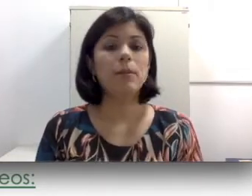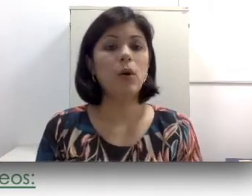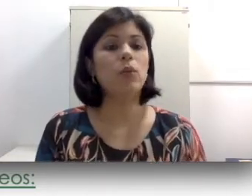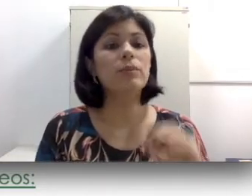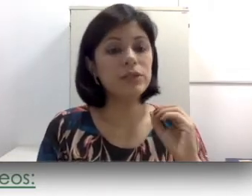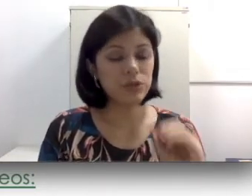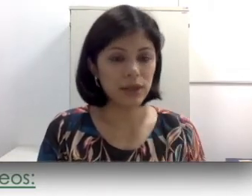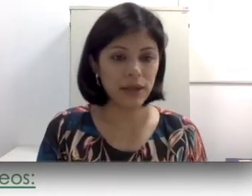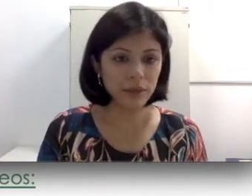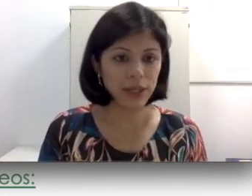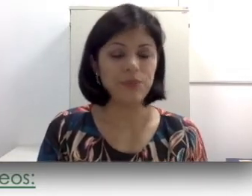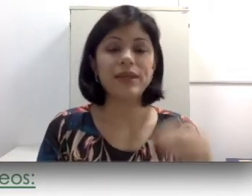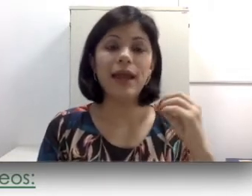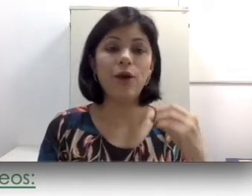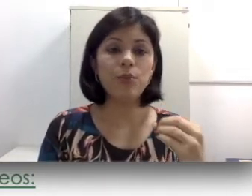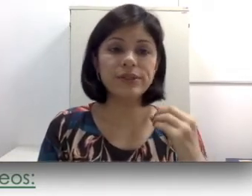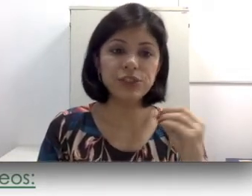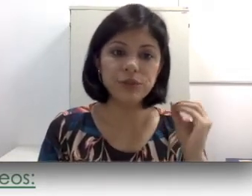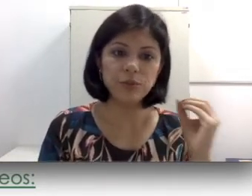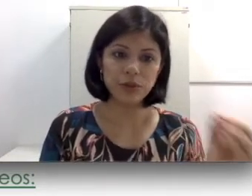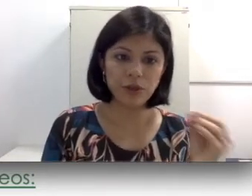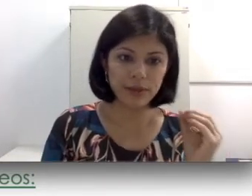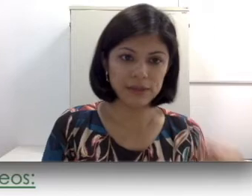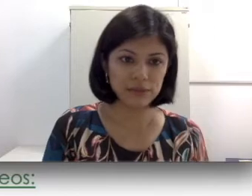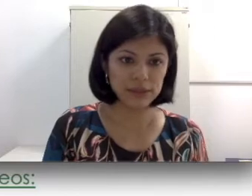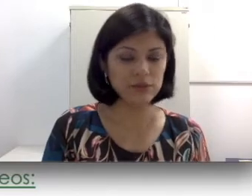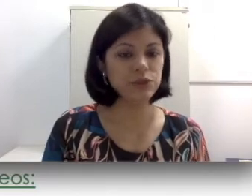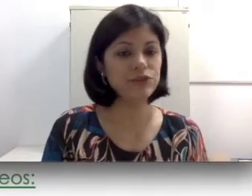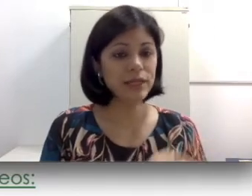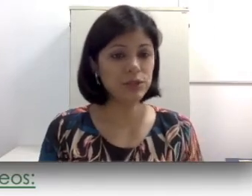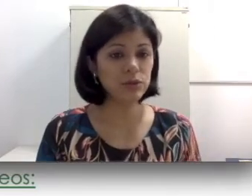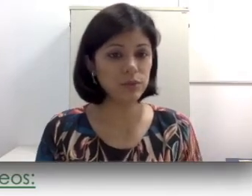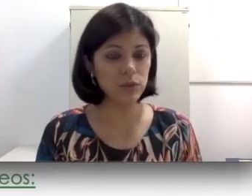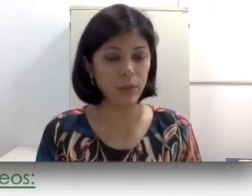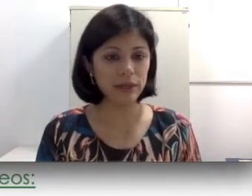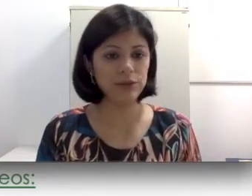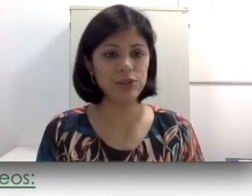O implante coclear é um procedimento um pouquinho mais invasivo. Diferente do aparelho auditivo